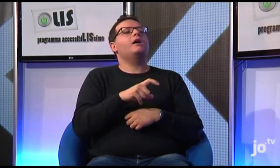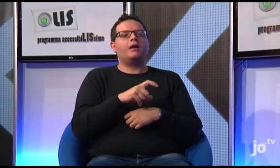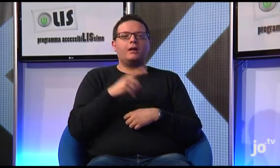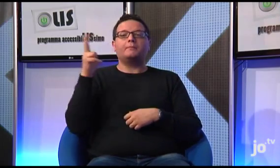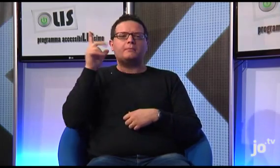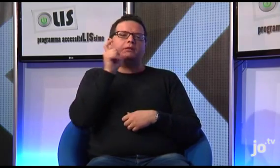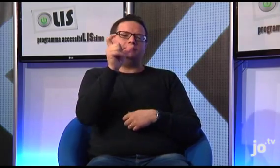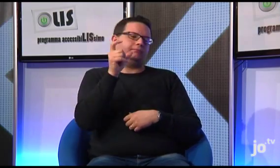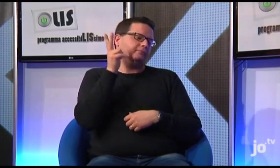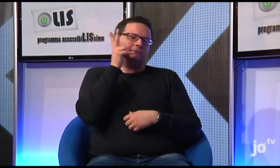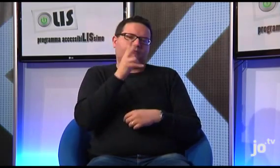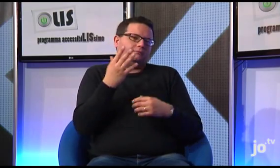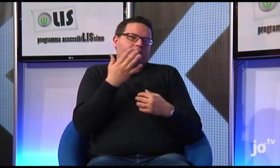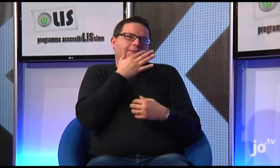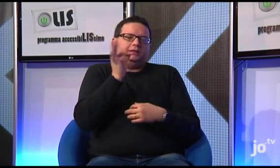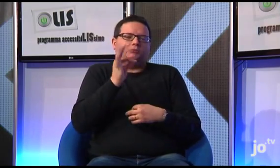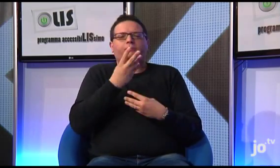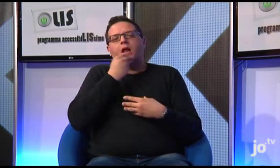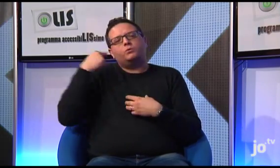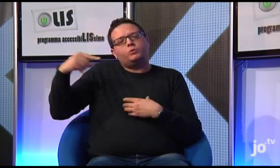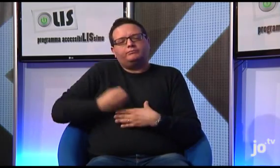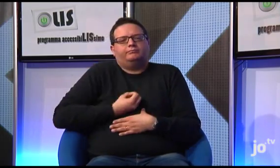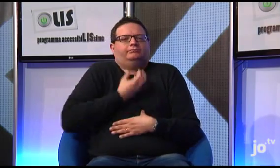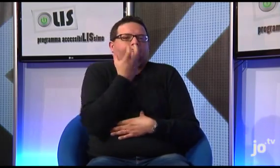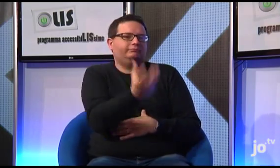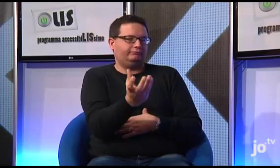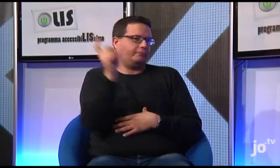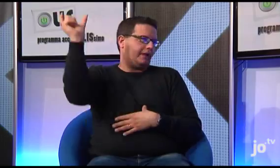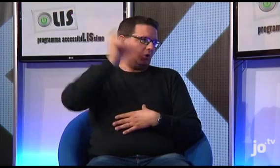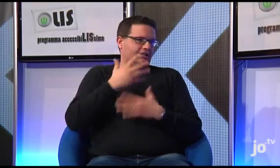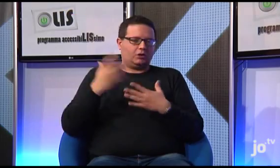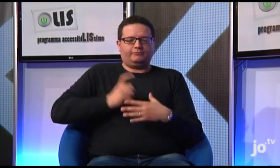Il Papa ha un modo meraviglioso di parlare alle persone, di comunicare la Parola del Signore